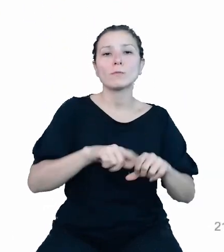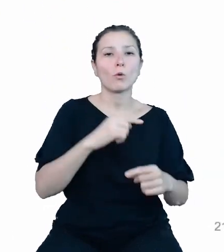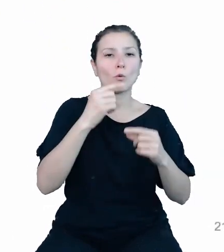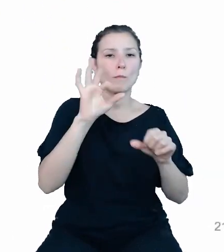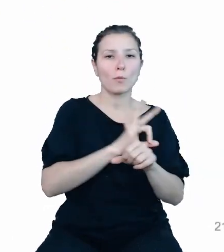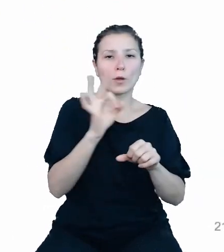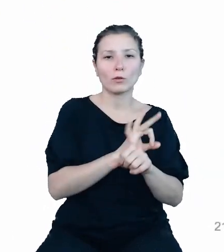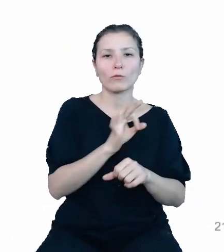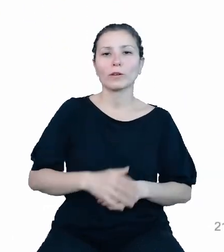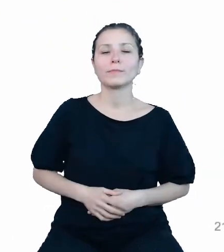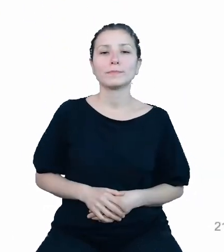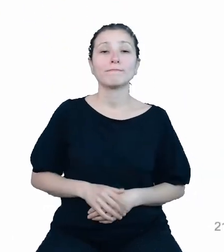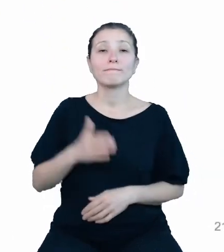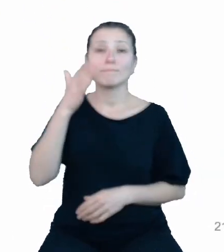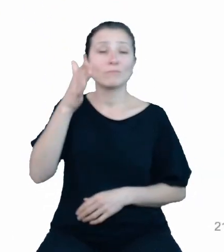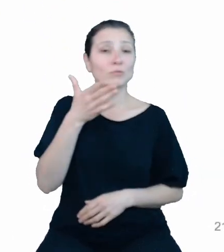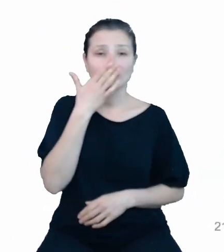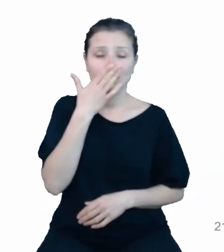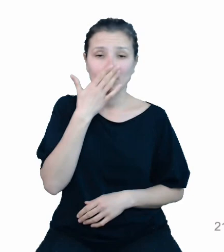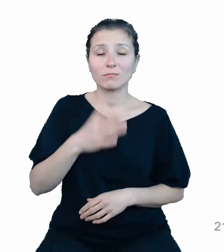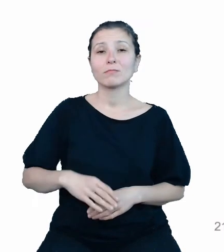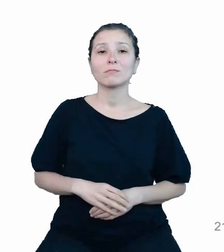Jaka jest natomiast przyszłość naszego projektu?